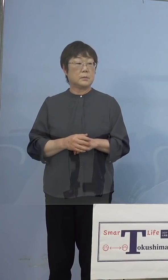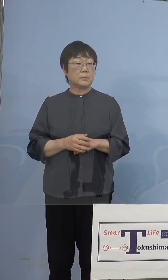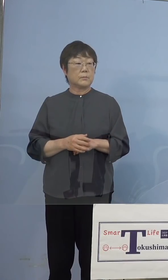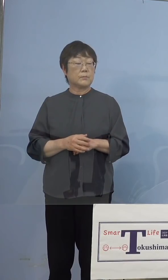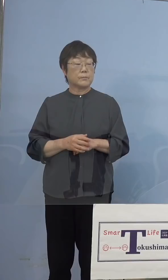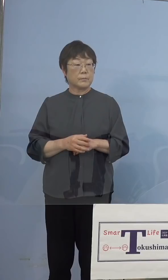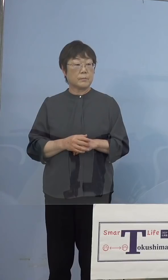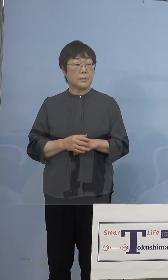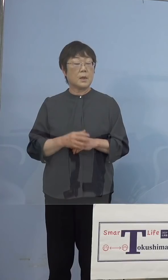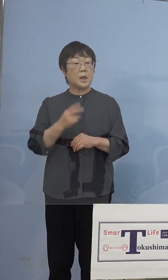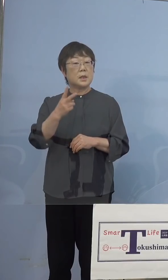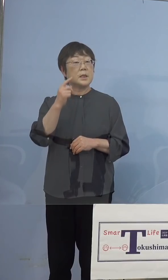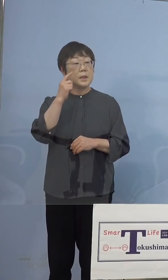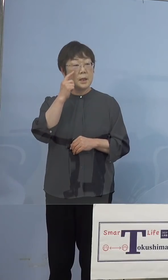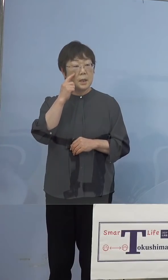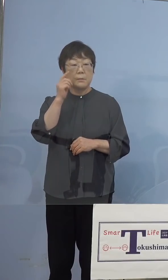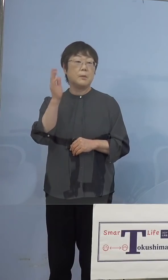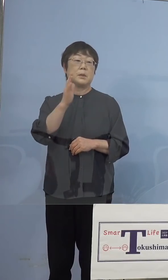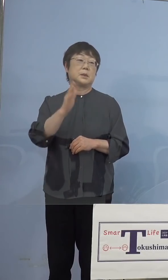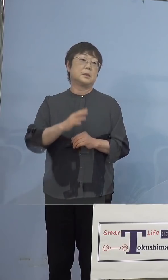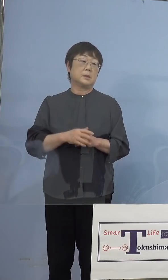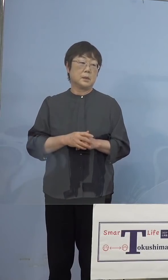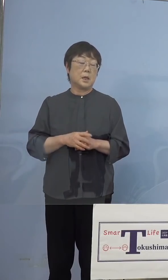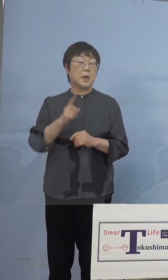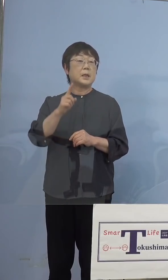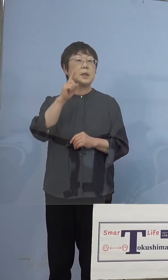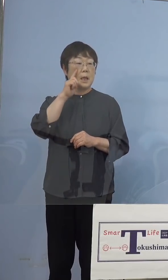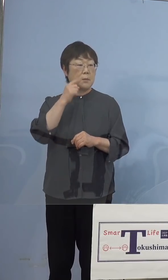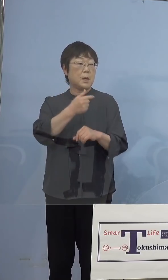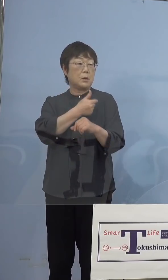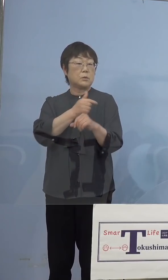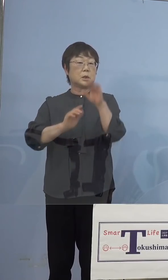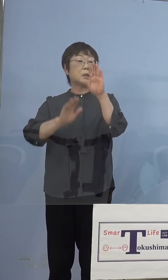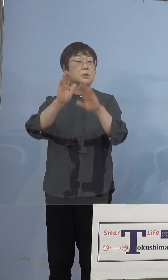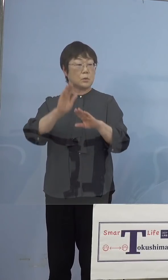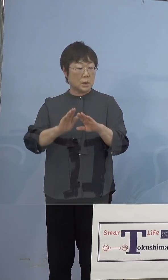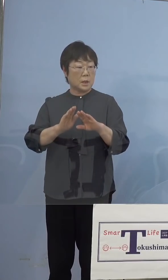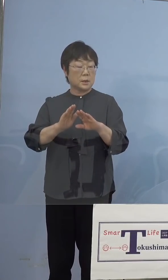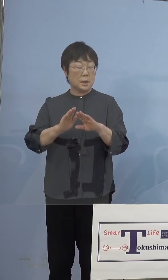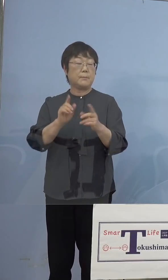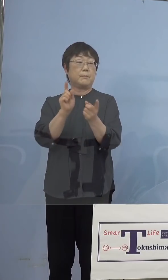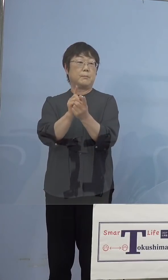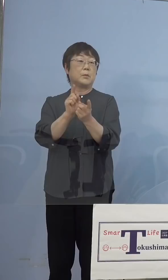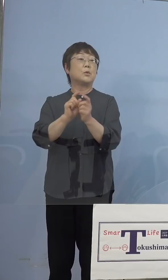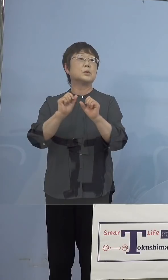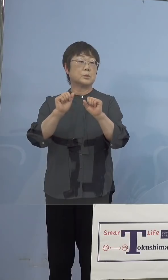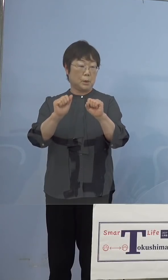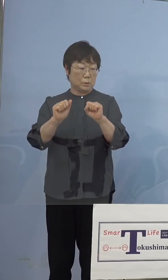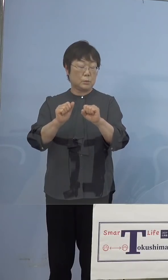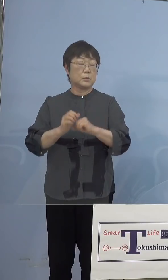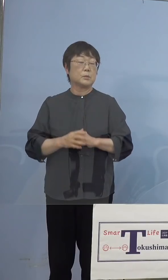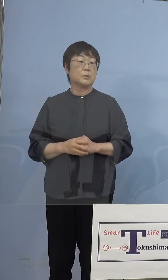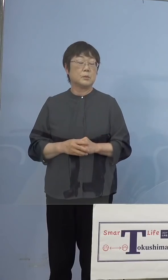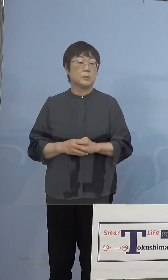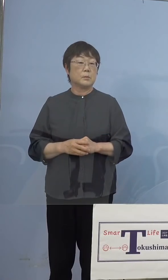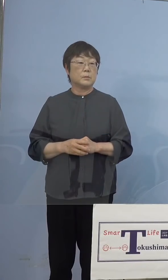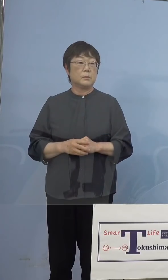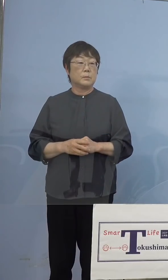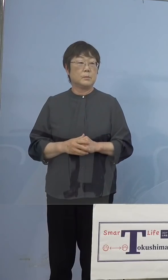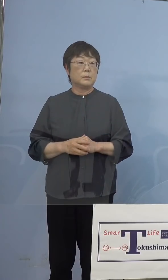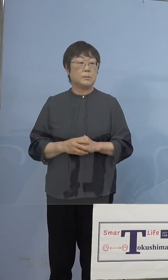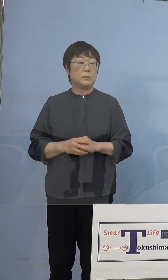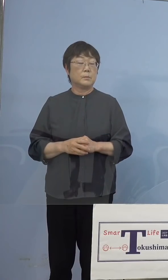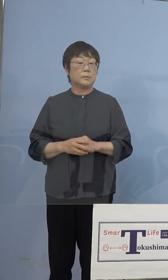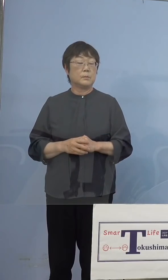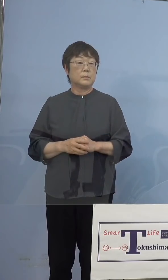2回とは限らないのですが、1回は 打った状態でやっていただくという形を取ります